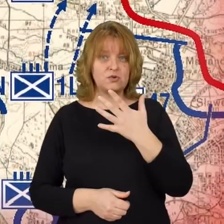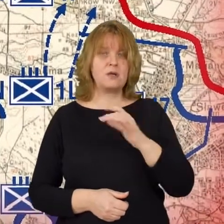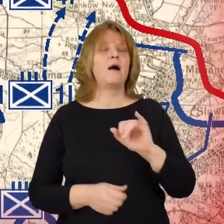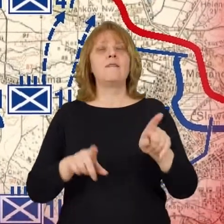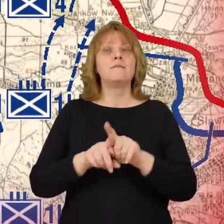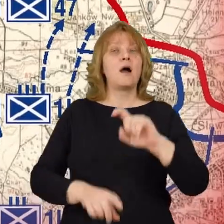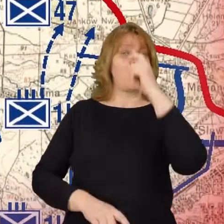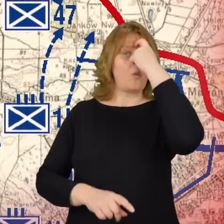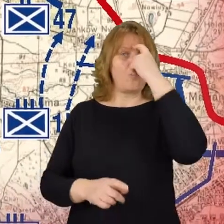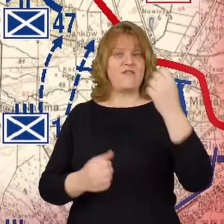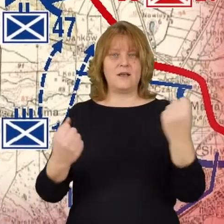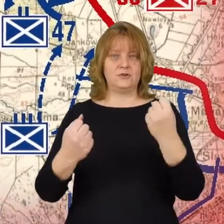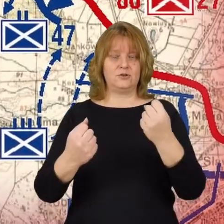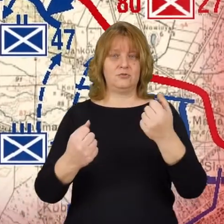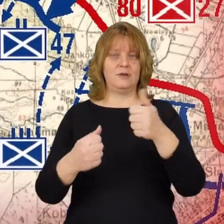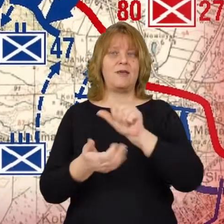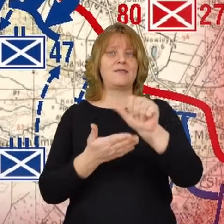i główne siły 11 dywizji piechoty.